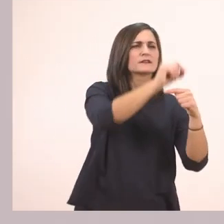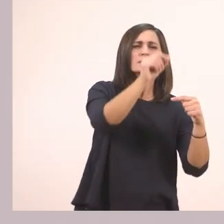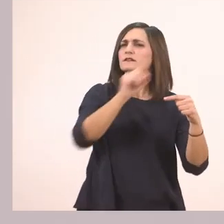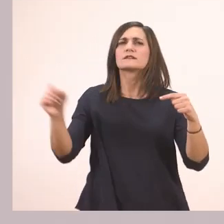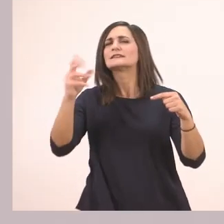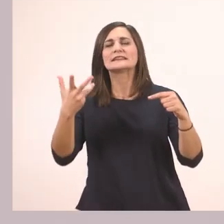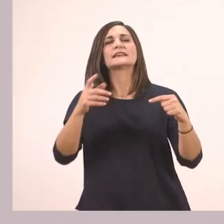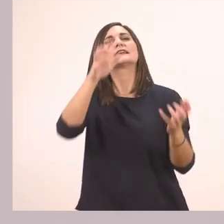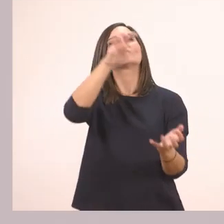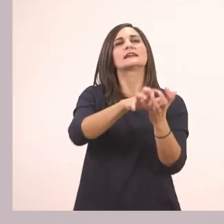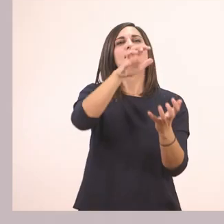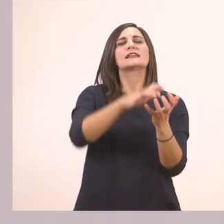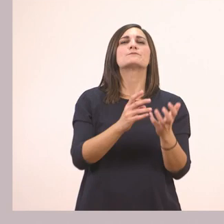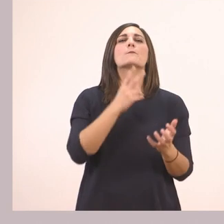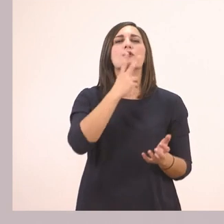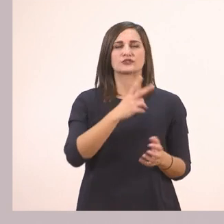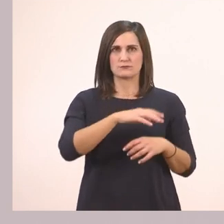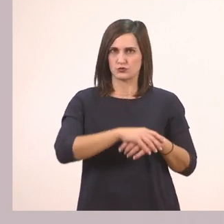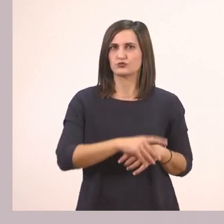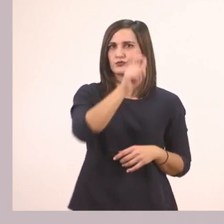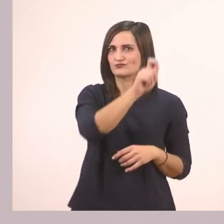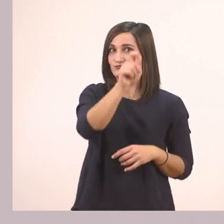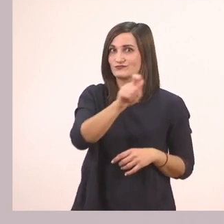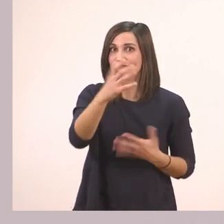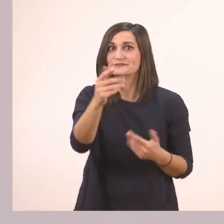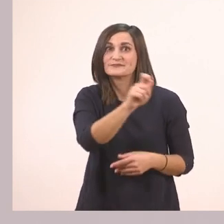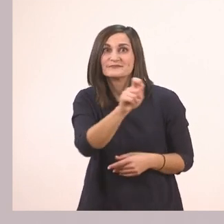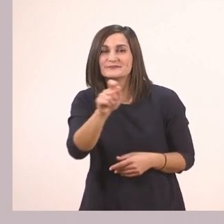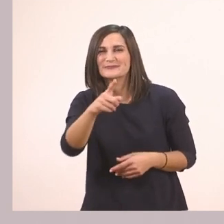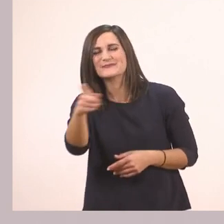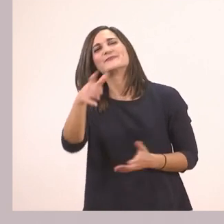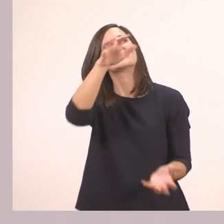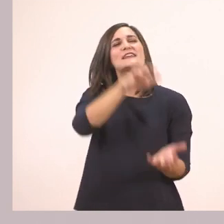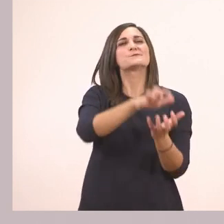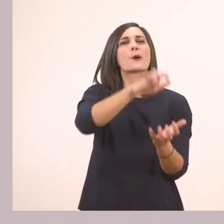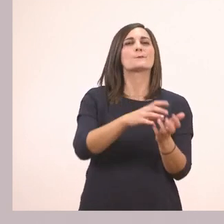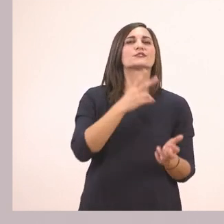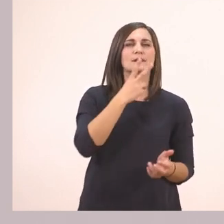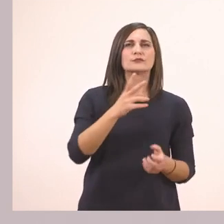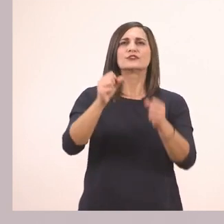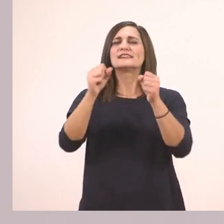Ιπποπόταμος. Ο ιπποπόταμος - το γράφουμε εδώ - ζει στο...